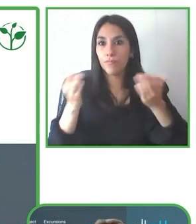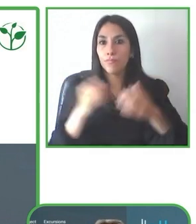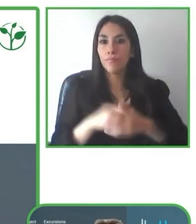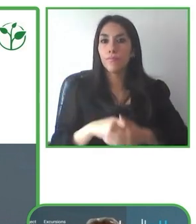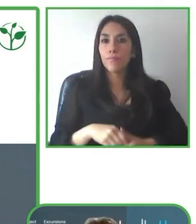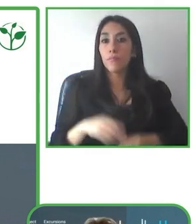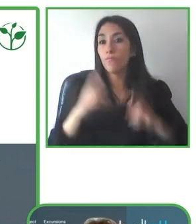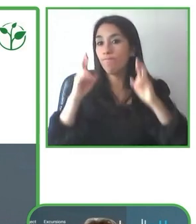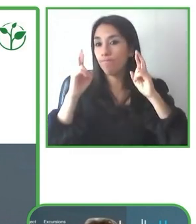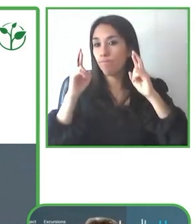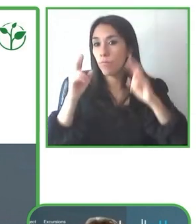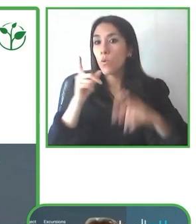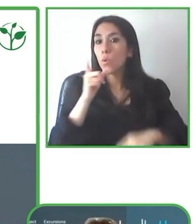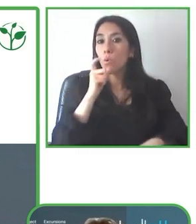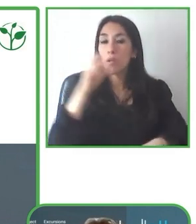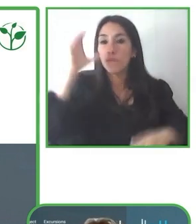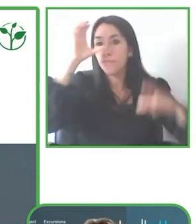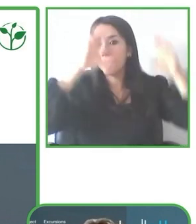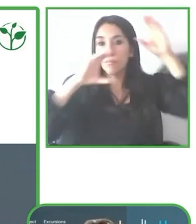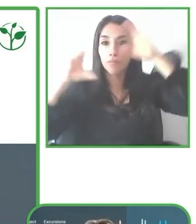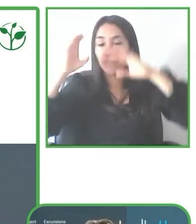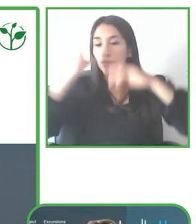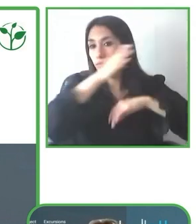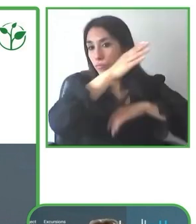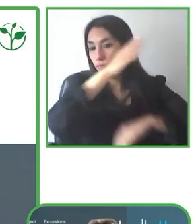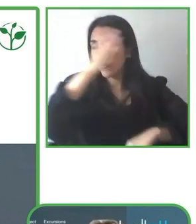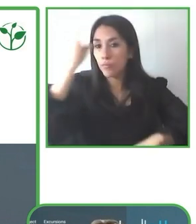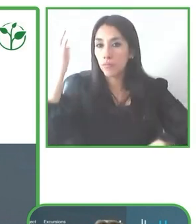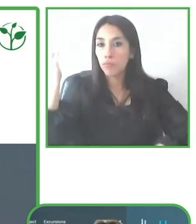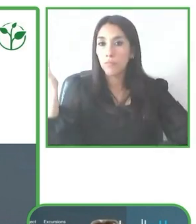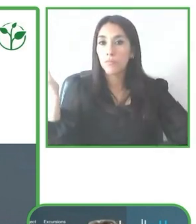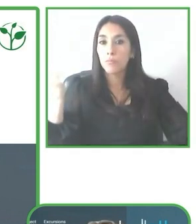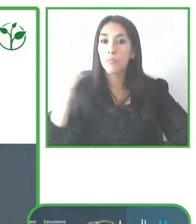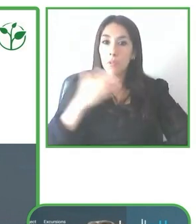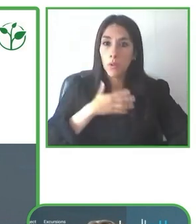Muchas gracias Jesús por la presentación y muy contenta de poder estar aquí con todos